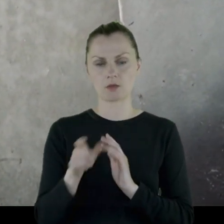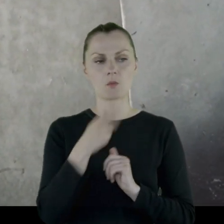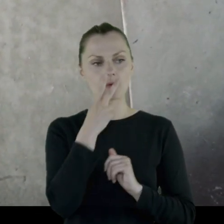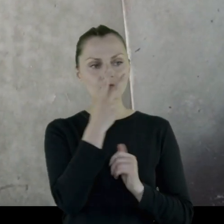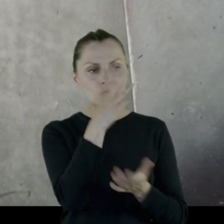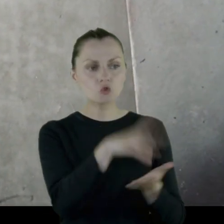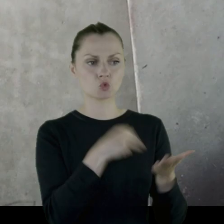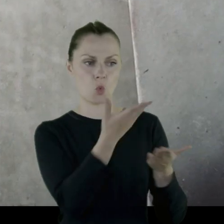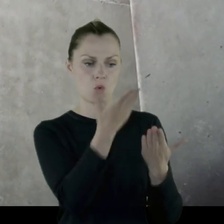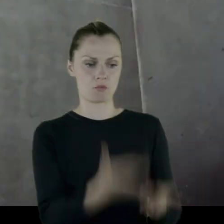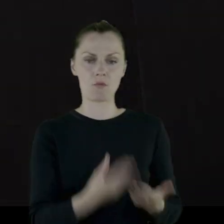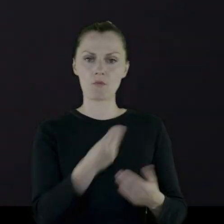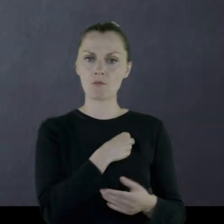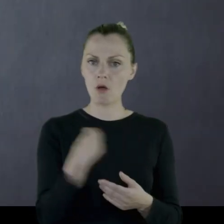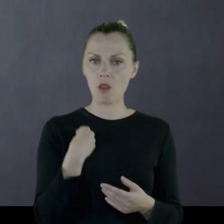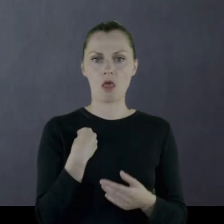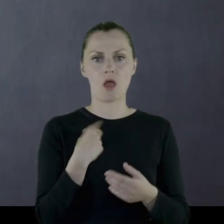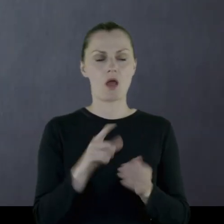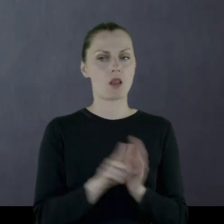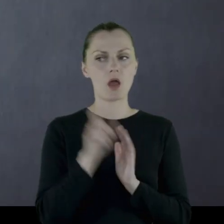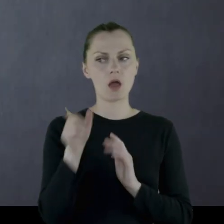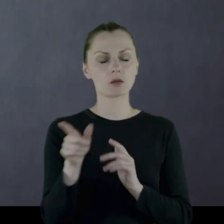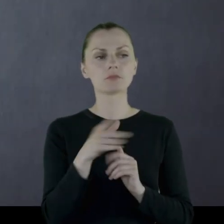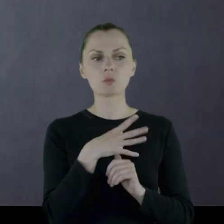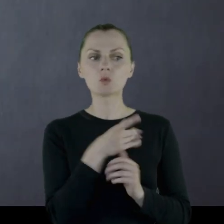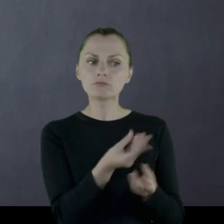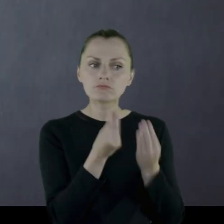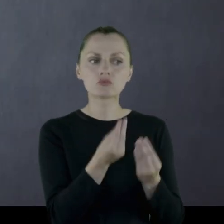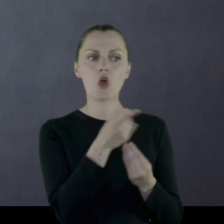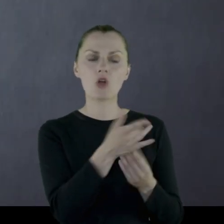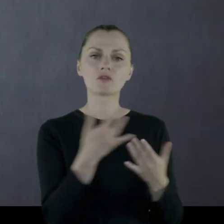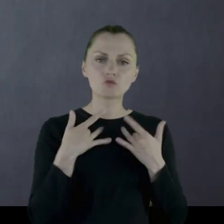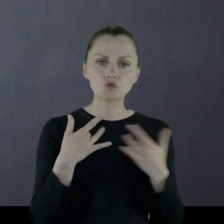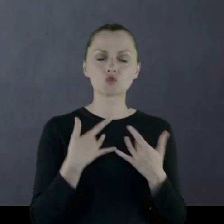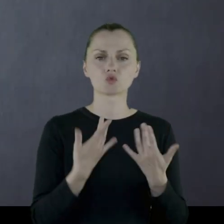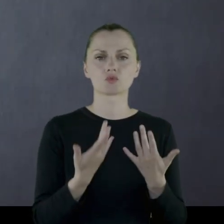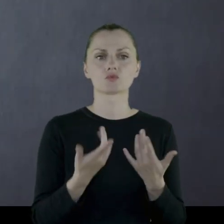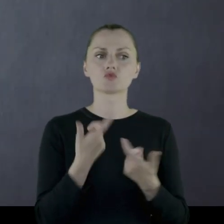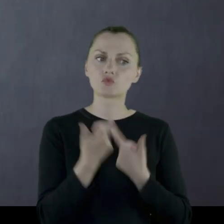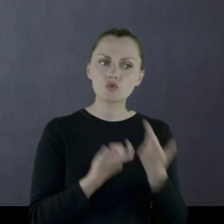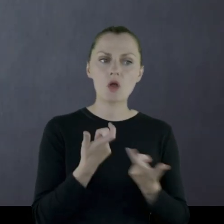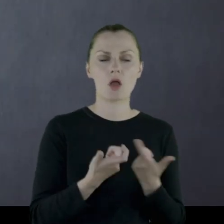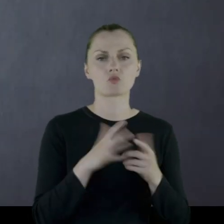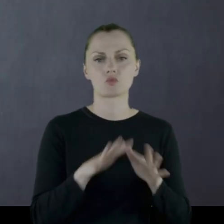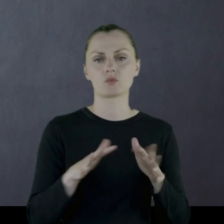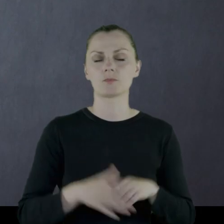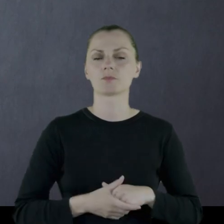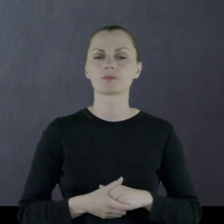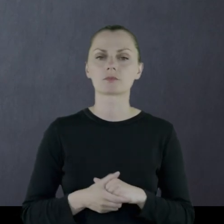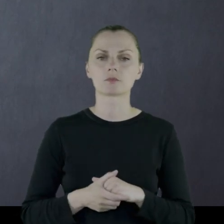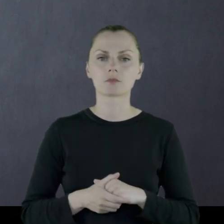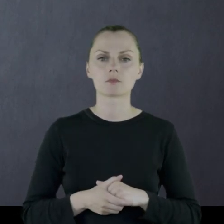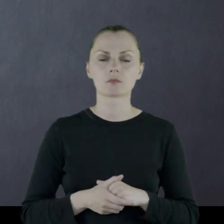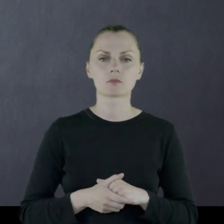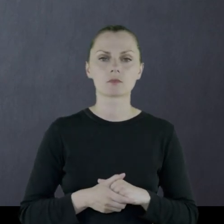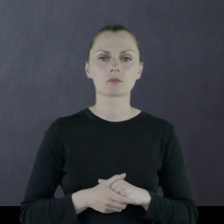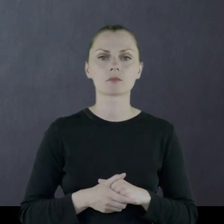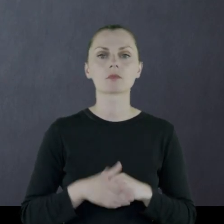Był dla niej wzorem Polaka, który coś w życiu zrobił.